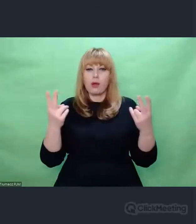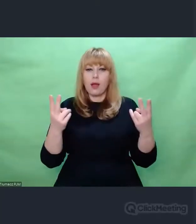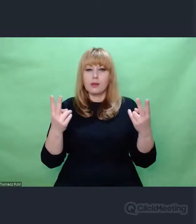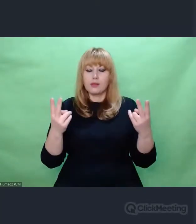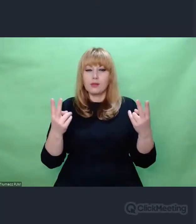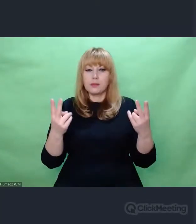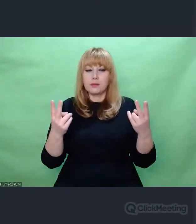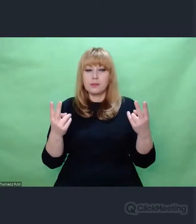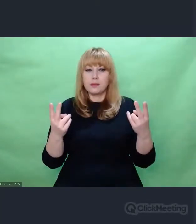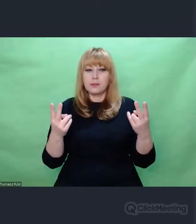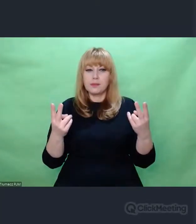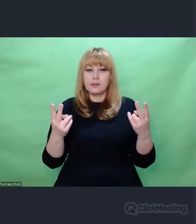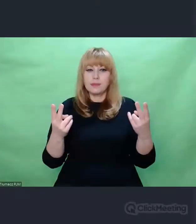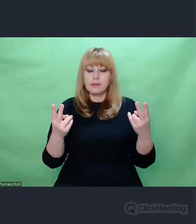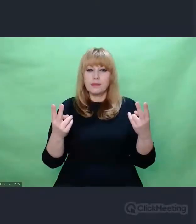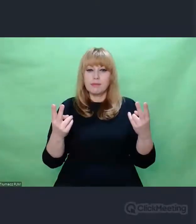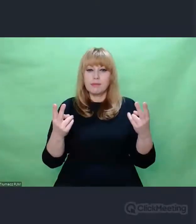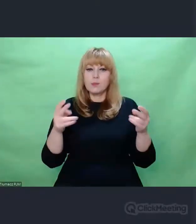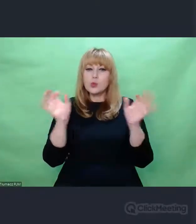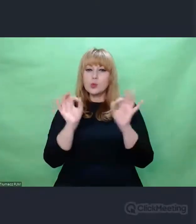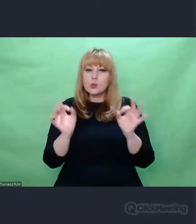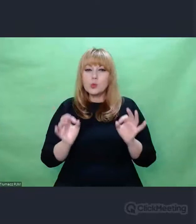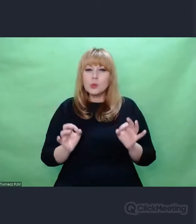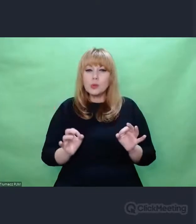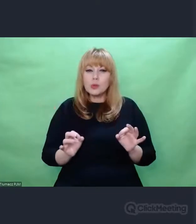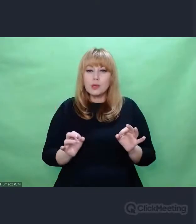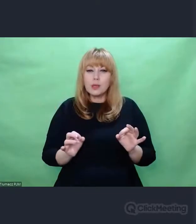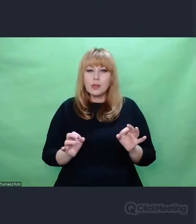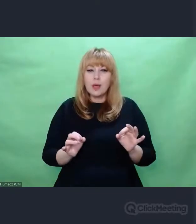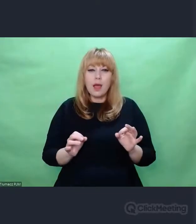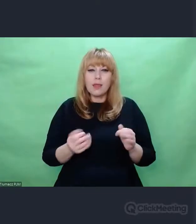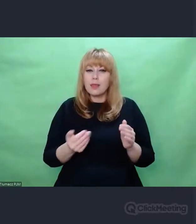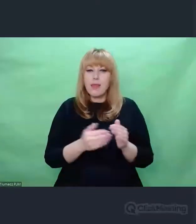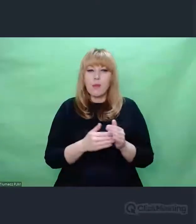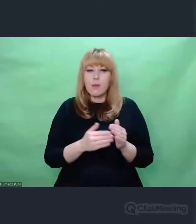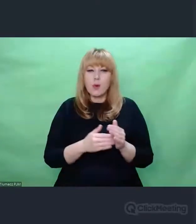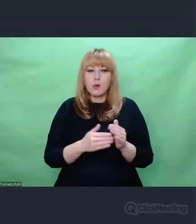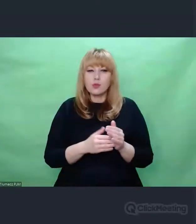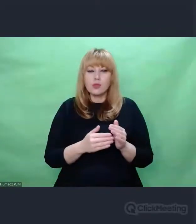które są w stanie przenieść treść, którą chcemy przekazać,